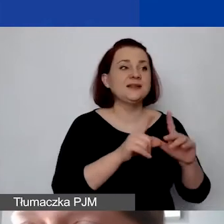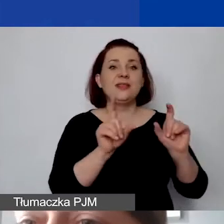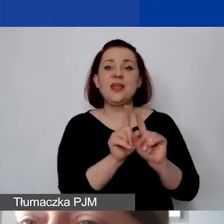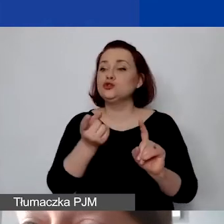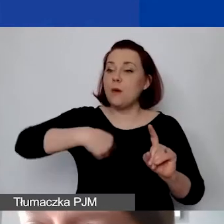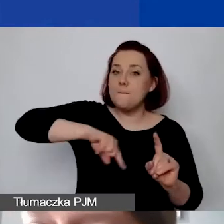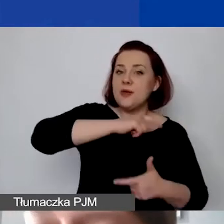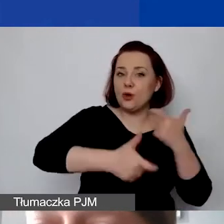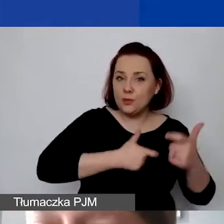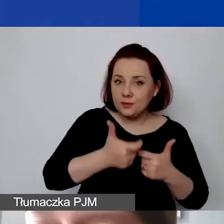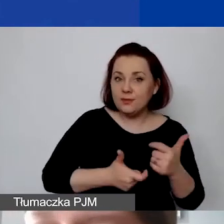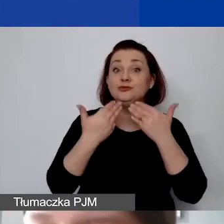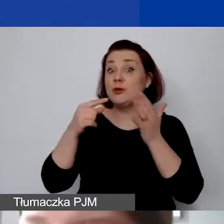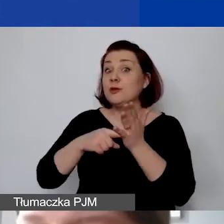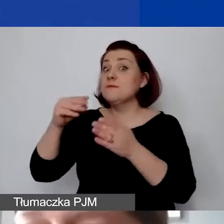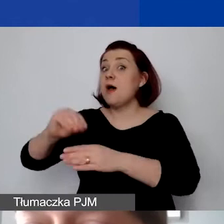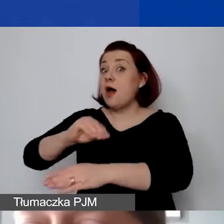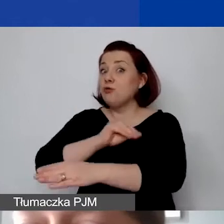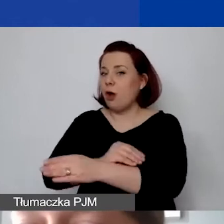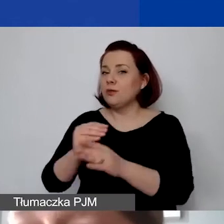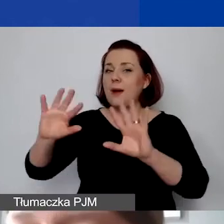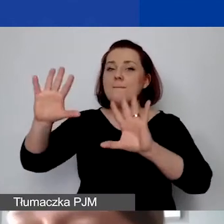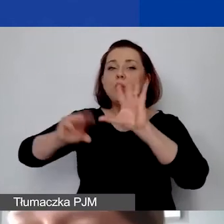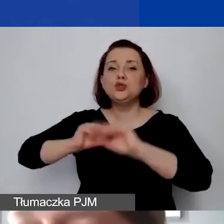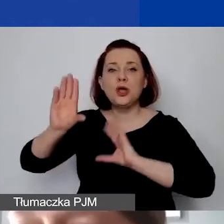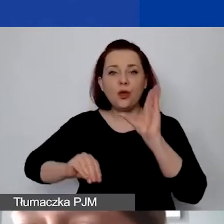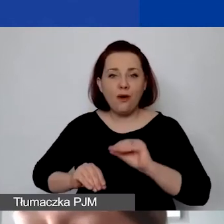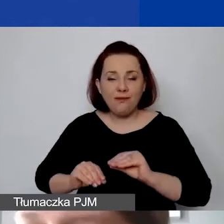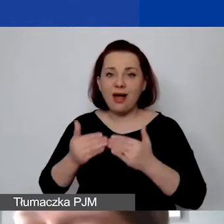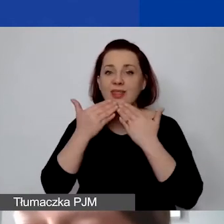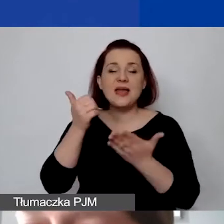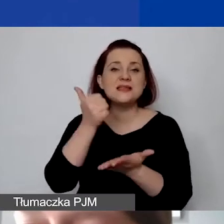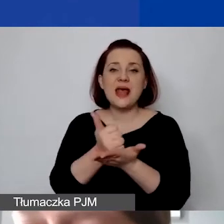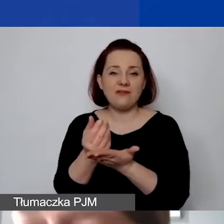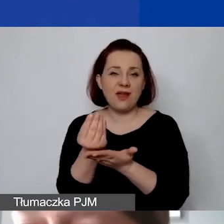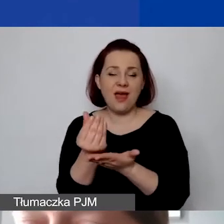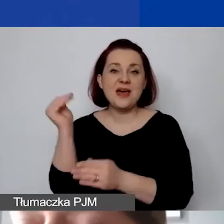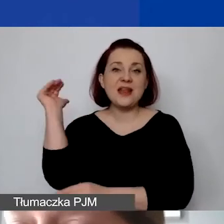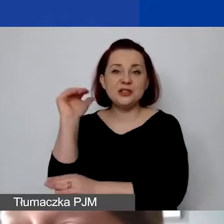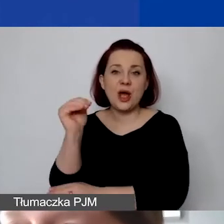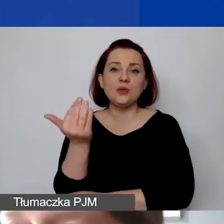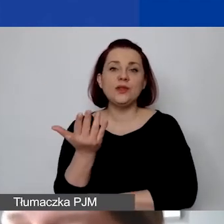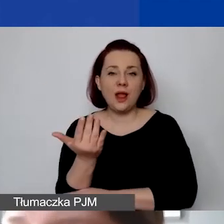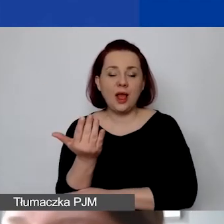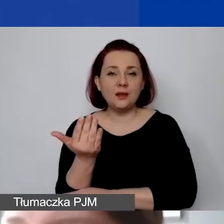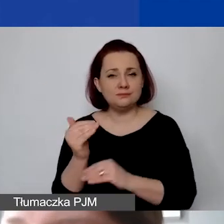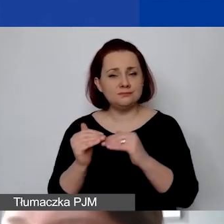przy zastosowaniu metody budżetowej dają nam stawkę ryczałtową aż 18%.